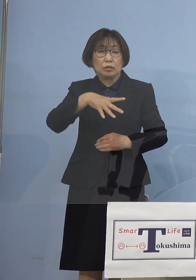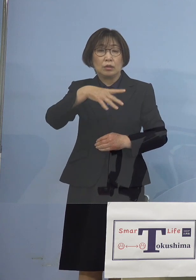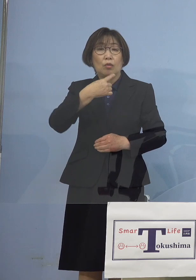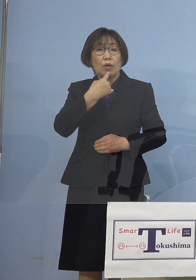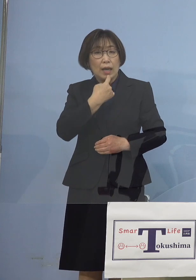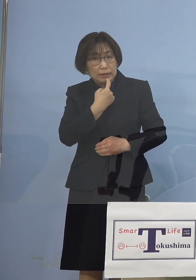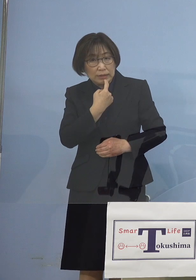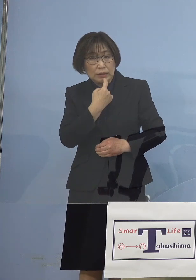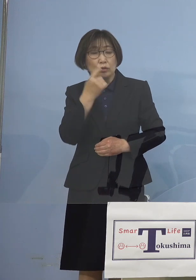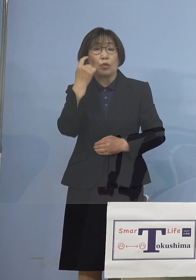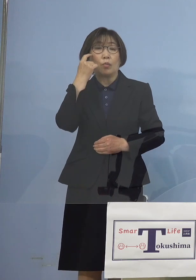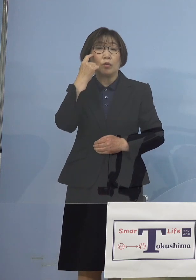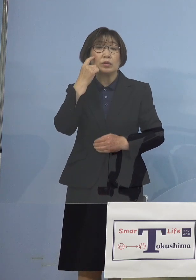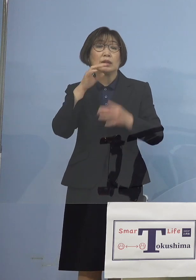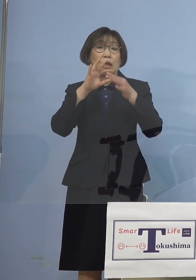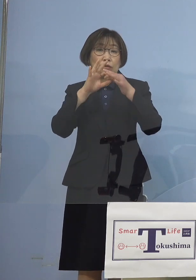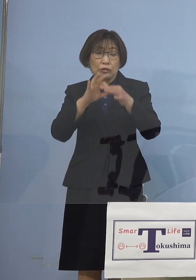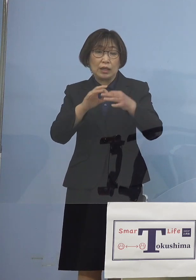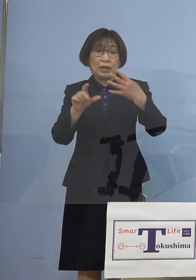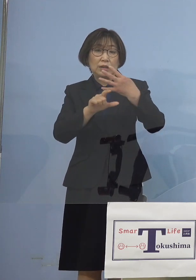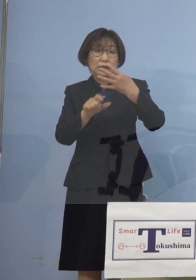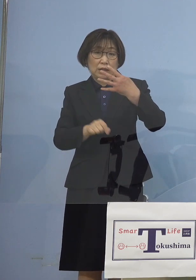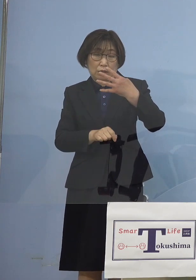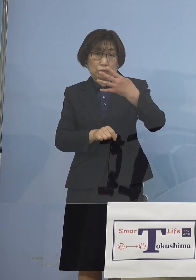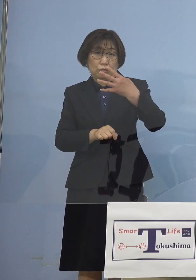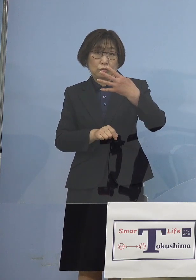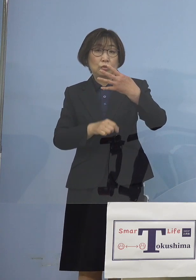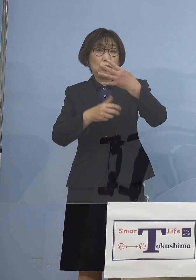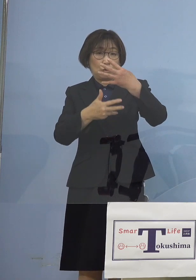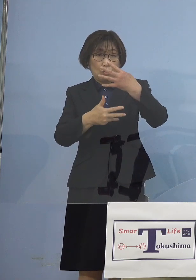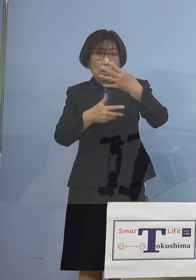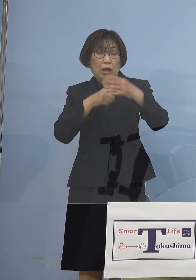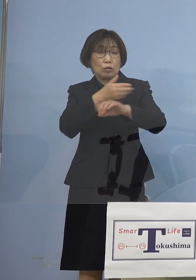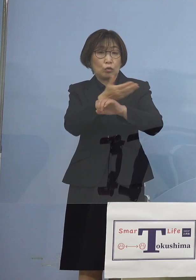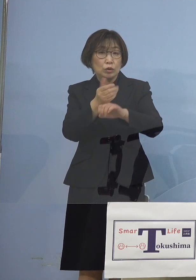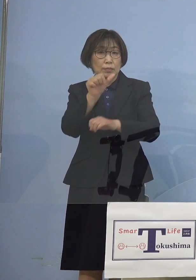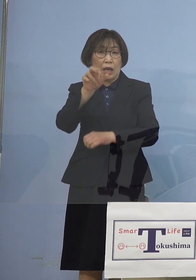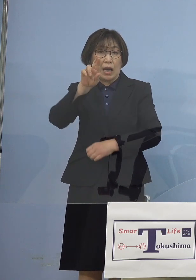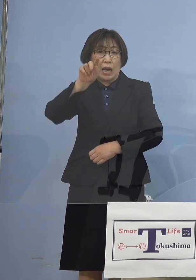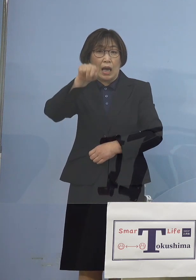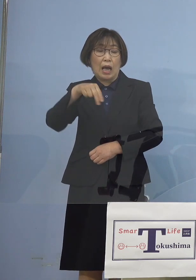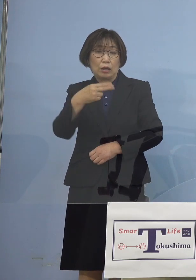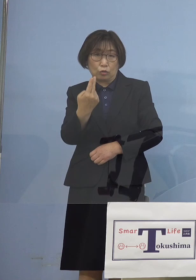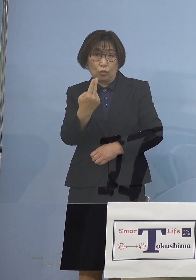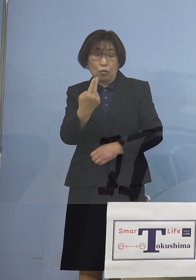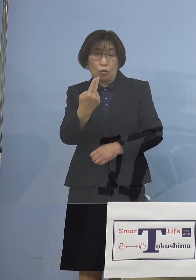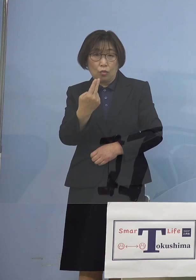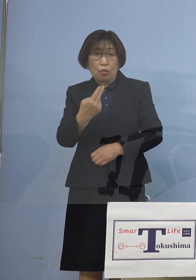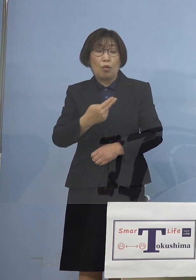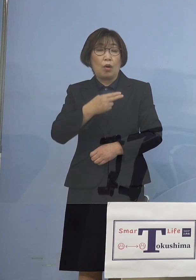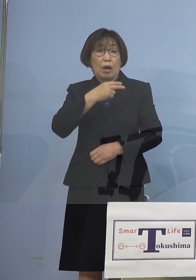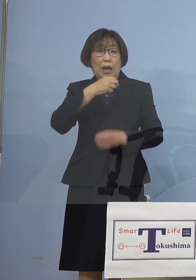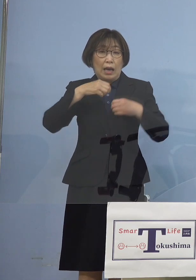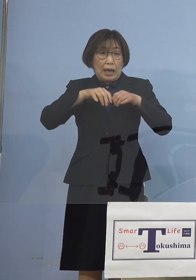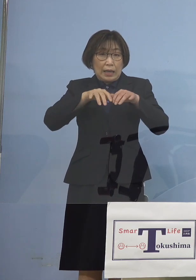4月8日に 久方ぶりの とくしまアラート感染観察注意報を 出させていただきました